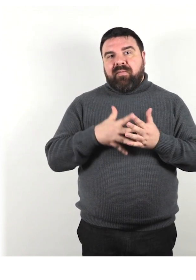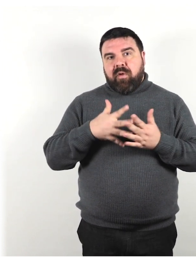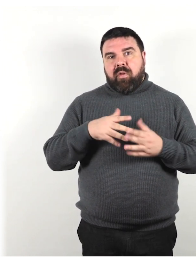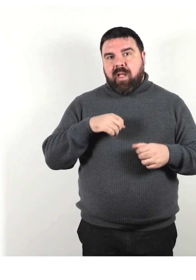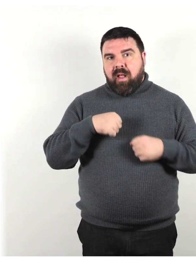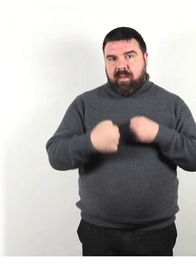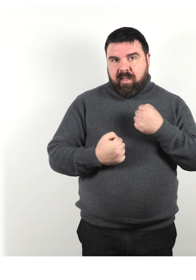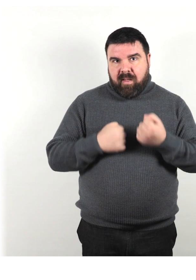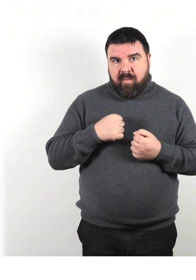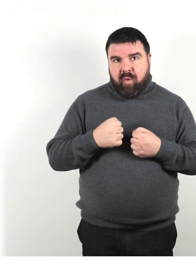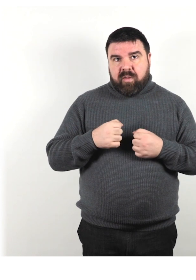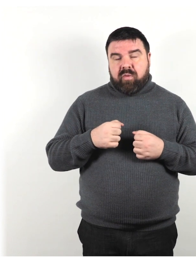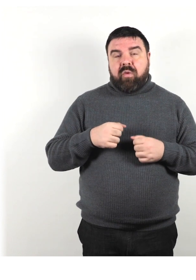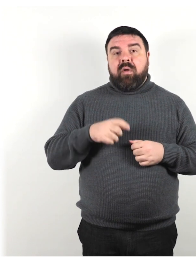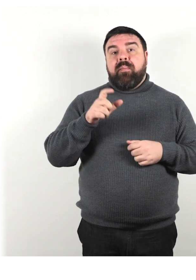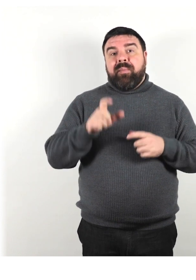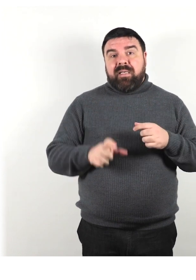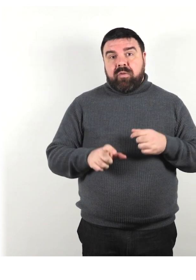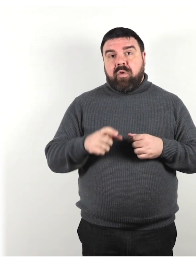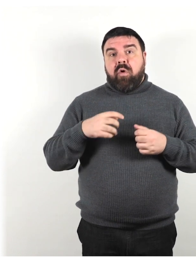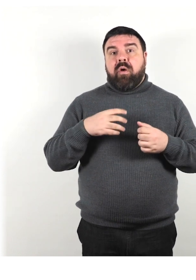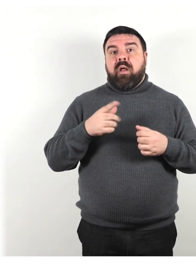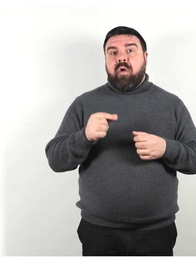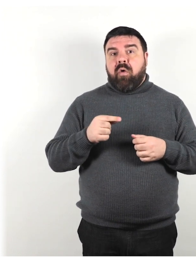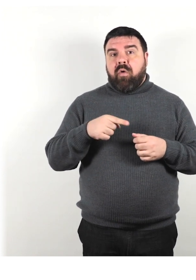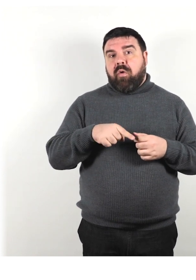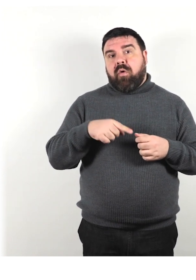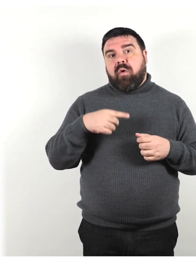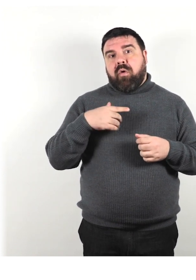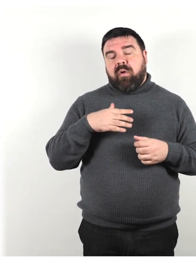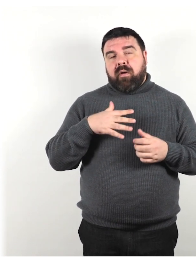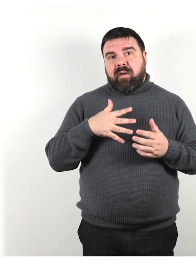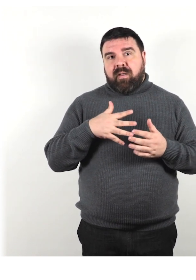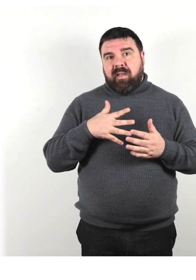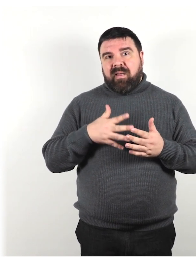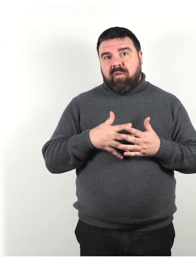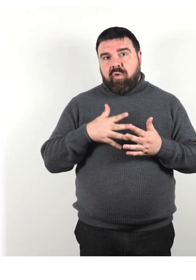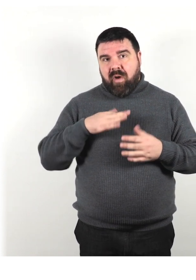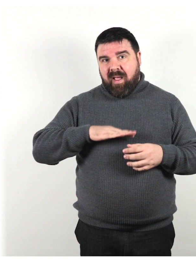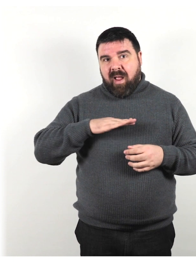persona con intolleranza al glutine, persona che usa permanentemente o